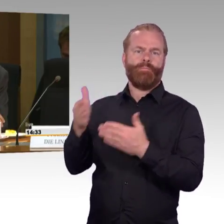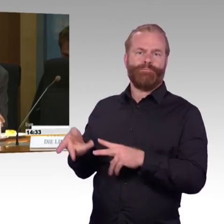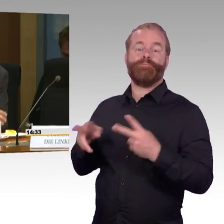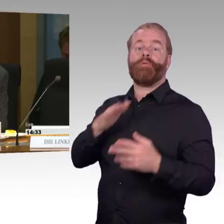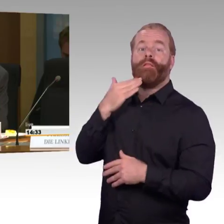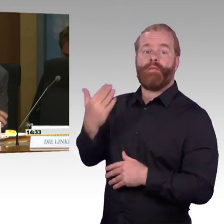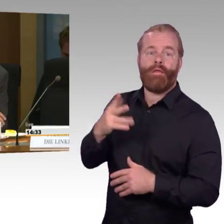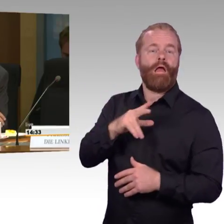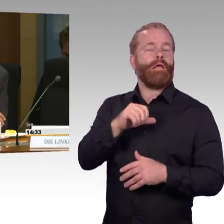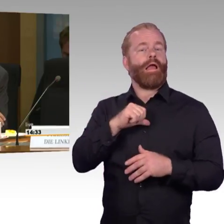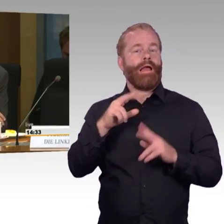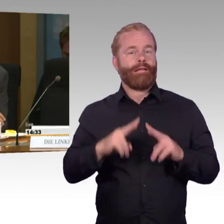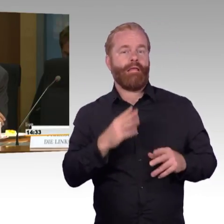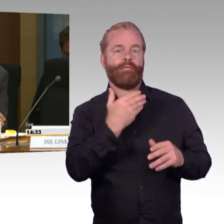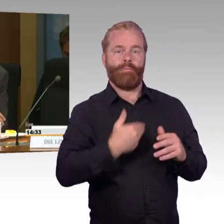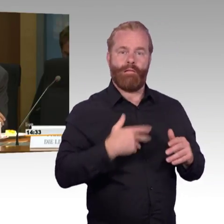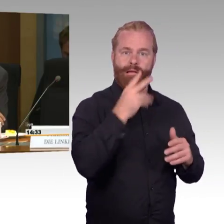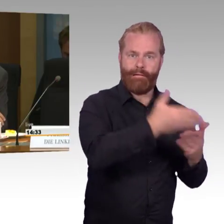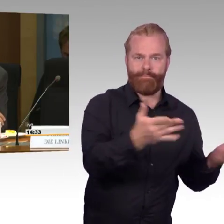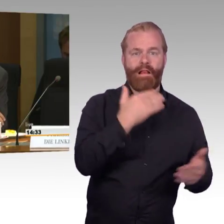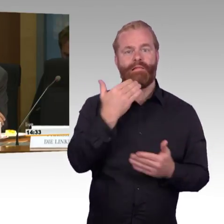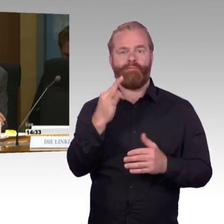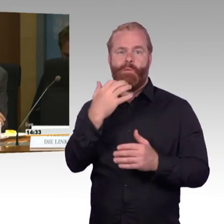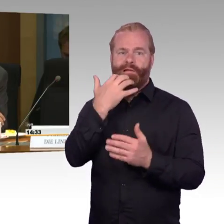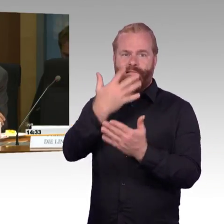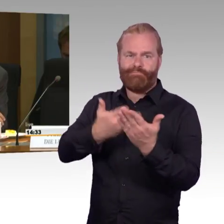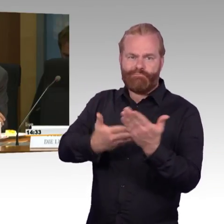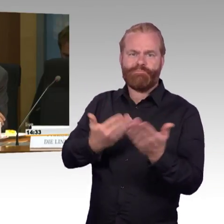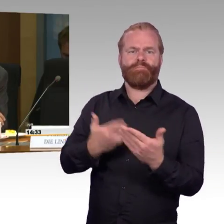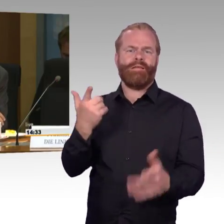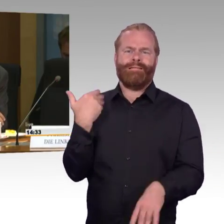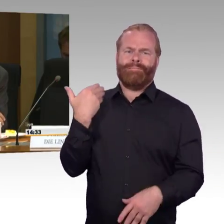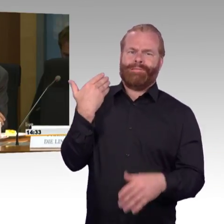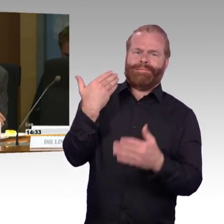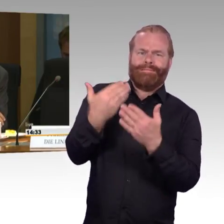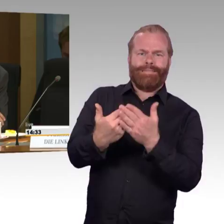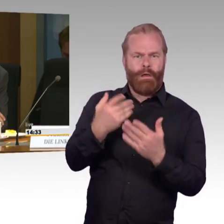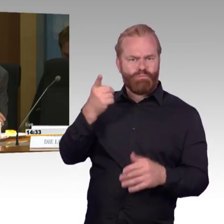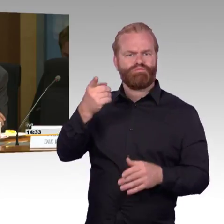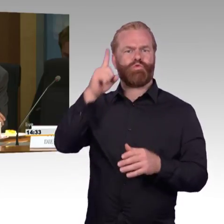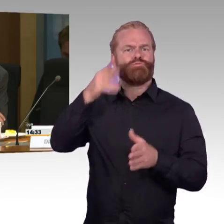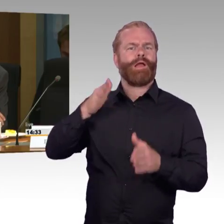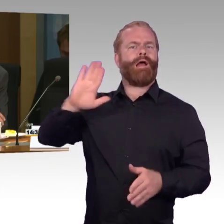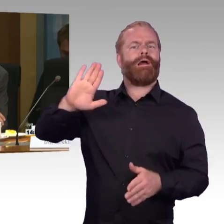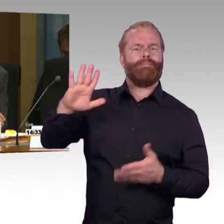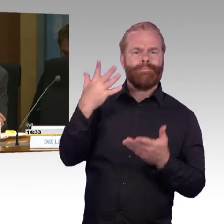in den ländlichen Gegenden ist die Barrierefreiheit noch lange nicht umgesetzt, und hier wirkt es sich ja ganz besonders negativ aus,